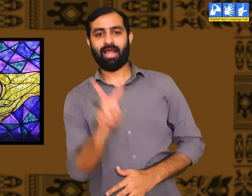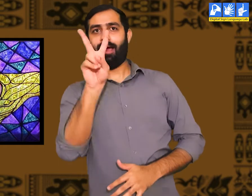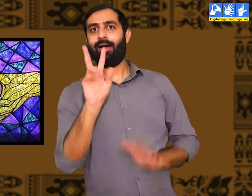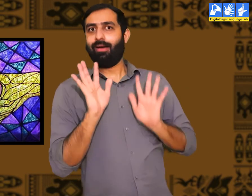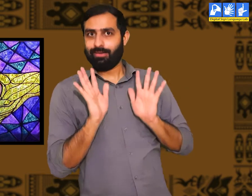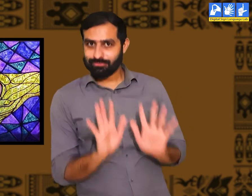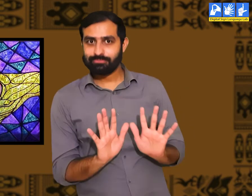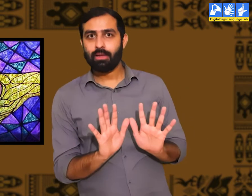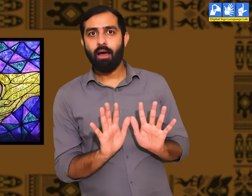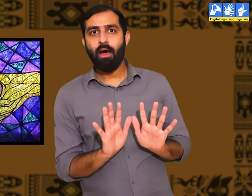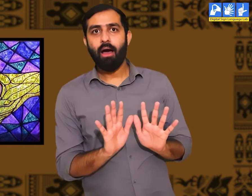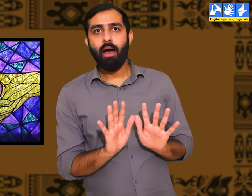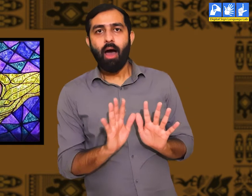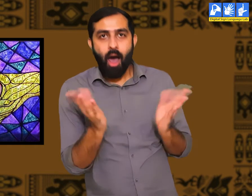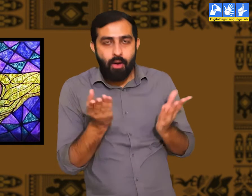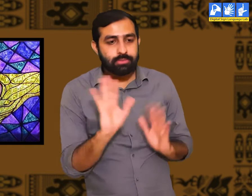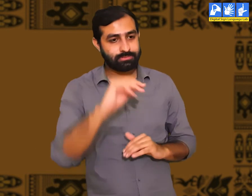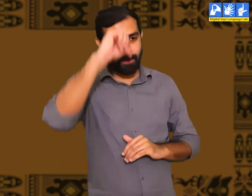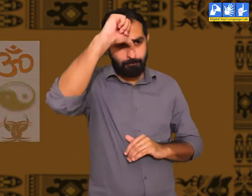उनकी संस्कृति का अपना एक महत्व होता हैं।